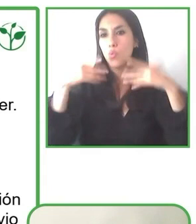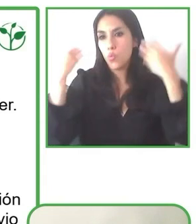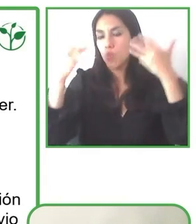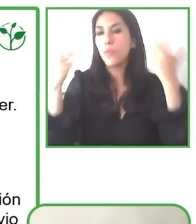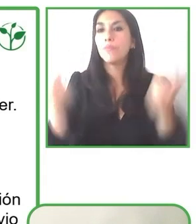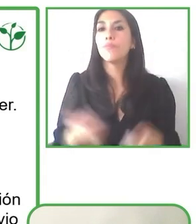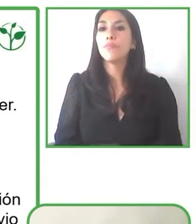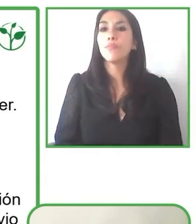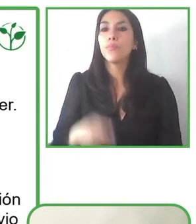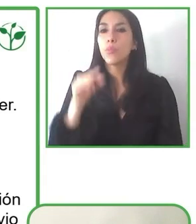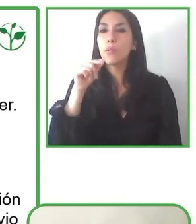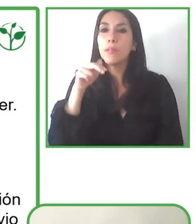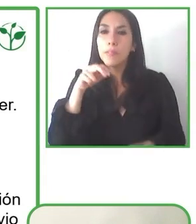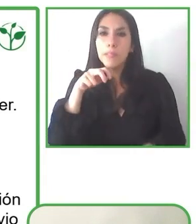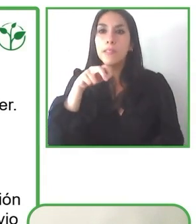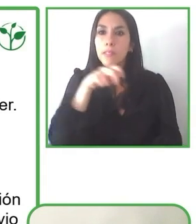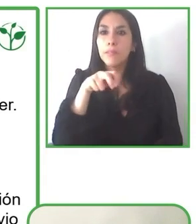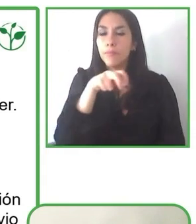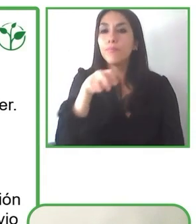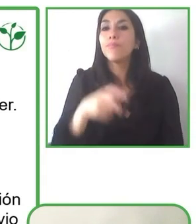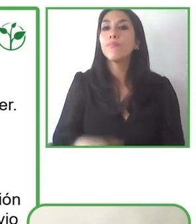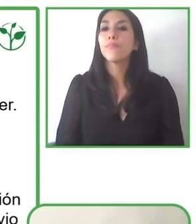Creo mucho también en la colaboración.